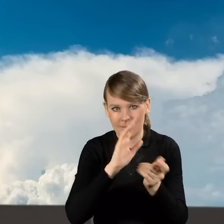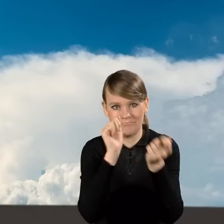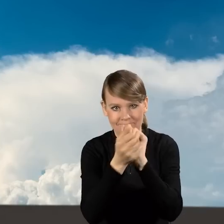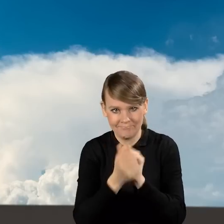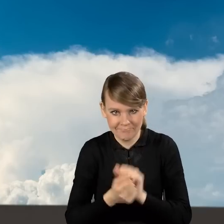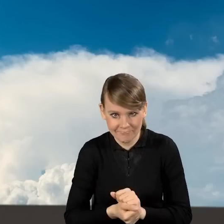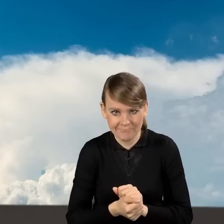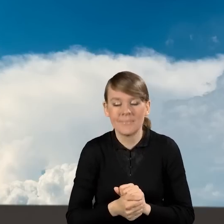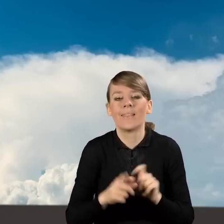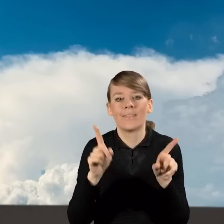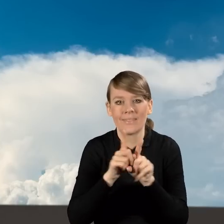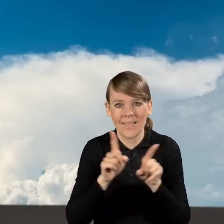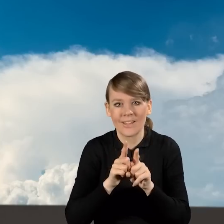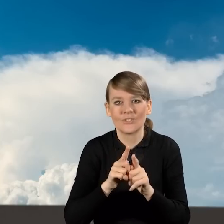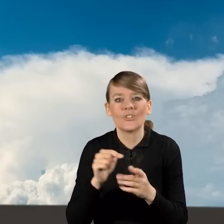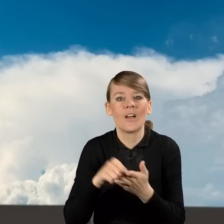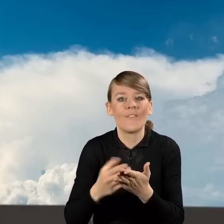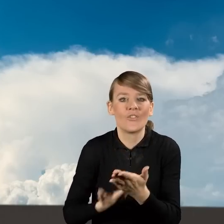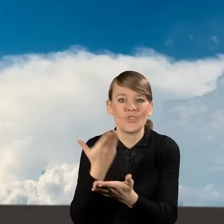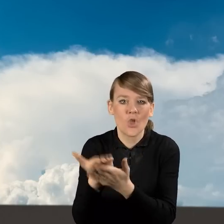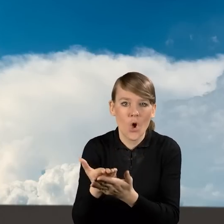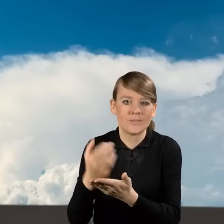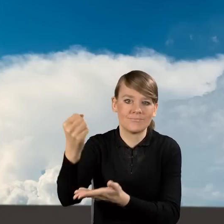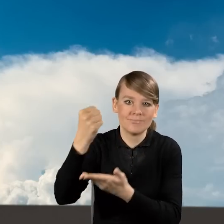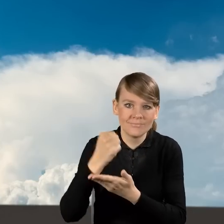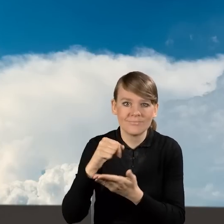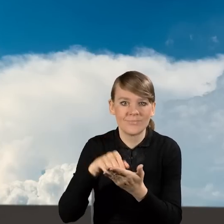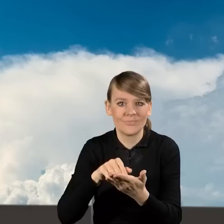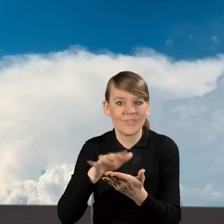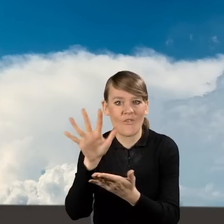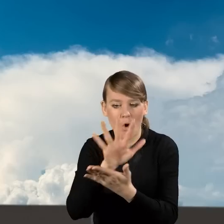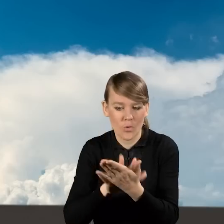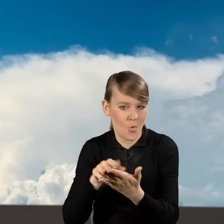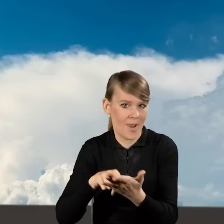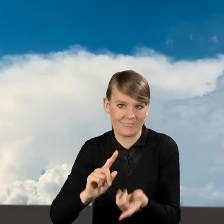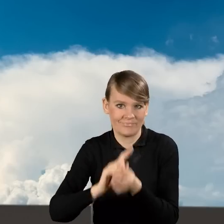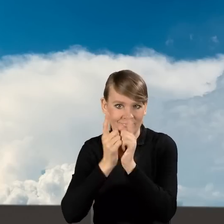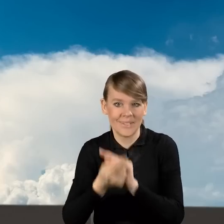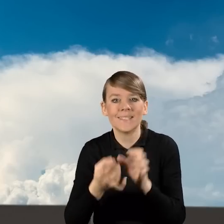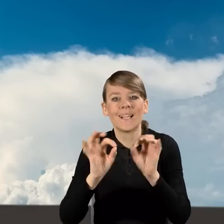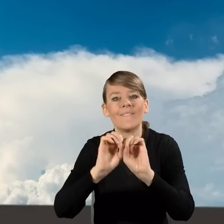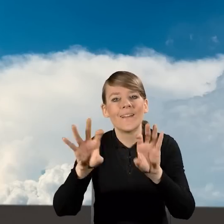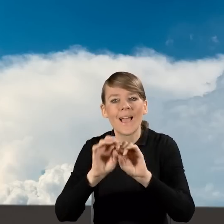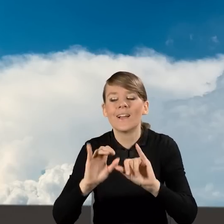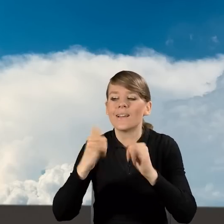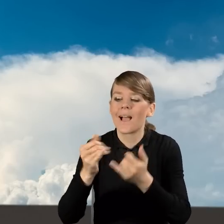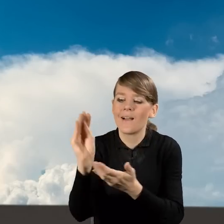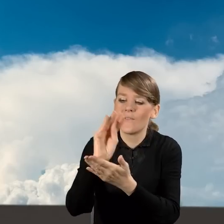W ramach tych zmian uległ również formularz wniosku o dofinansowanie i dzisiaj przedstawię Państwu jak wypełnić wniosek o dofinansowanie